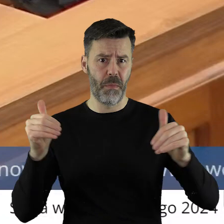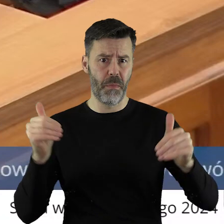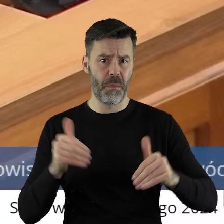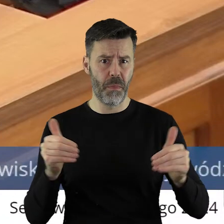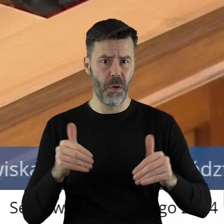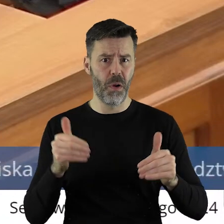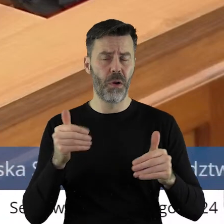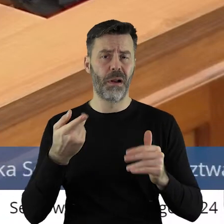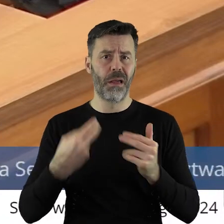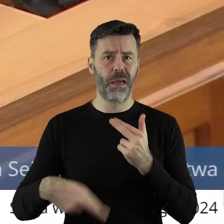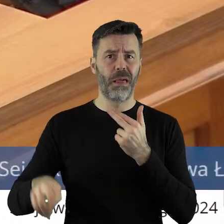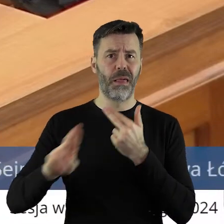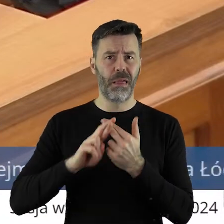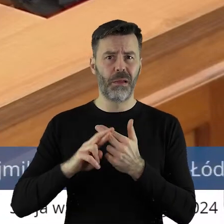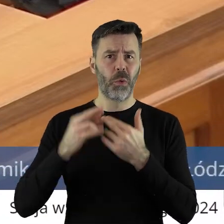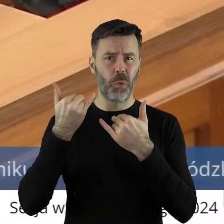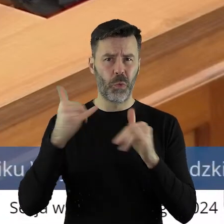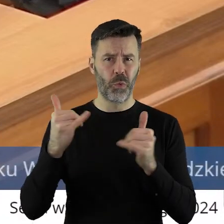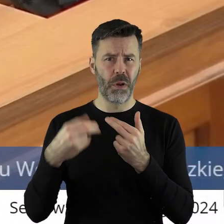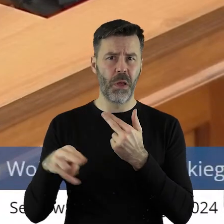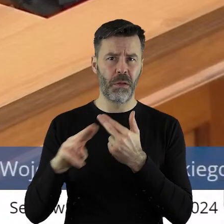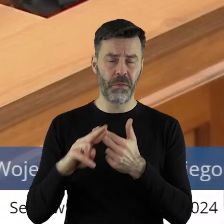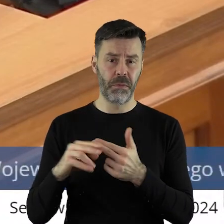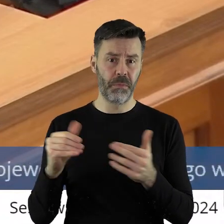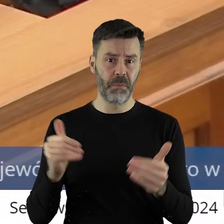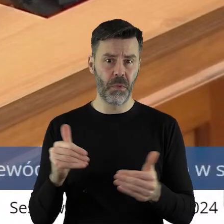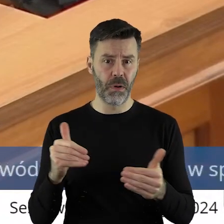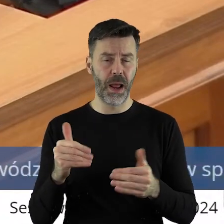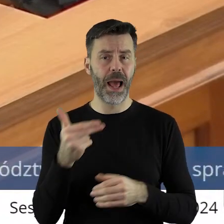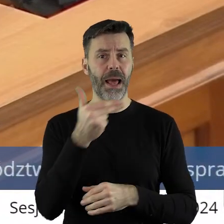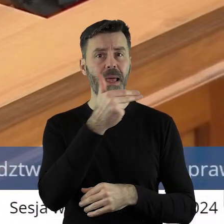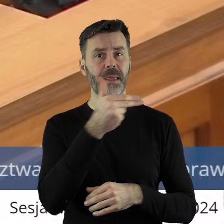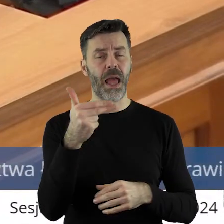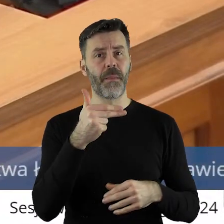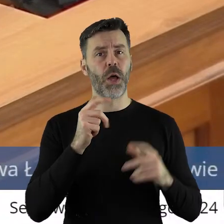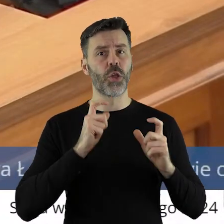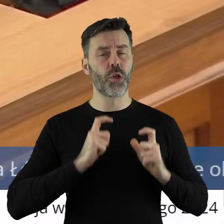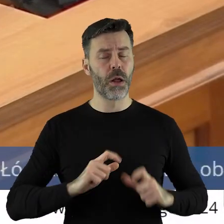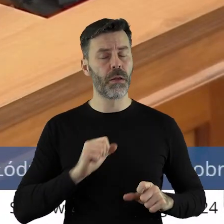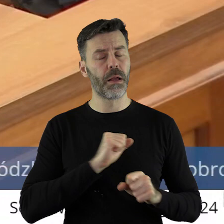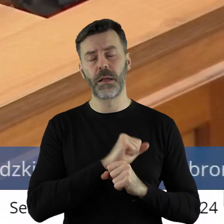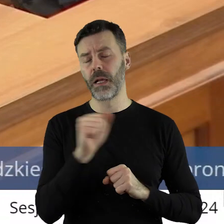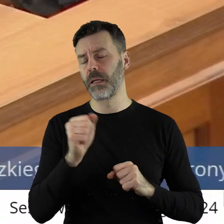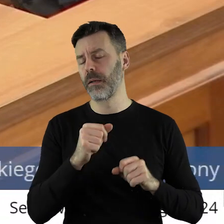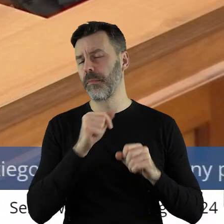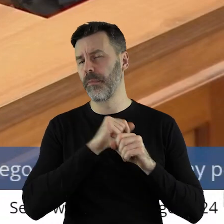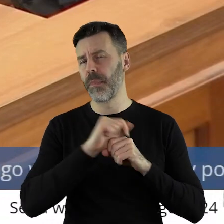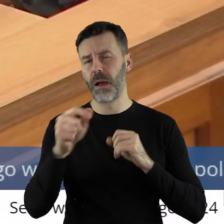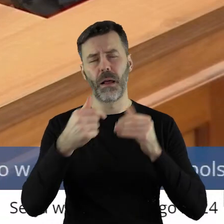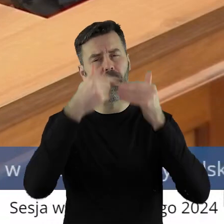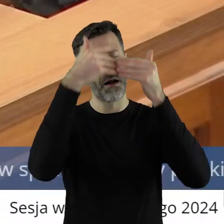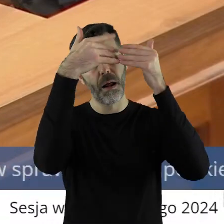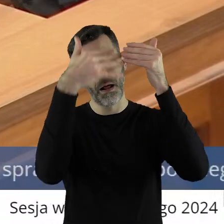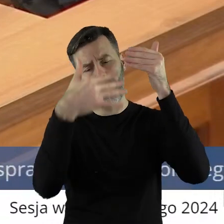Może paść różne stwierdzenie. Temat rolnictwa to temat rzeka.